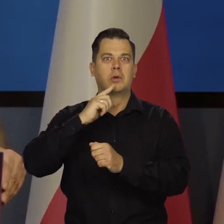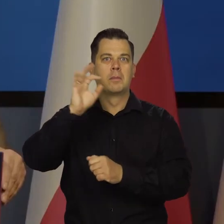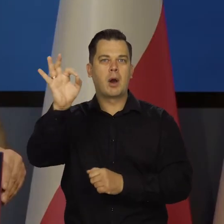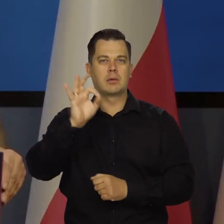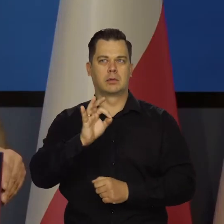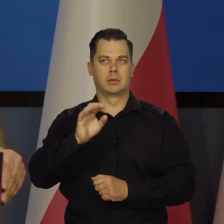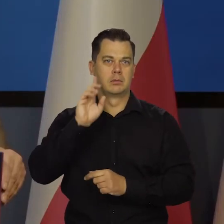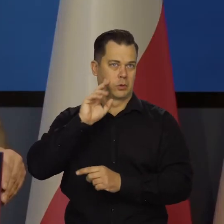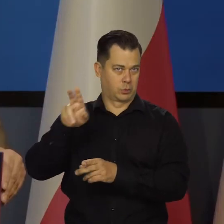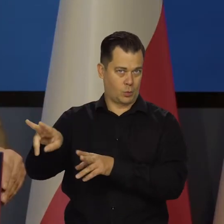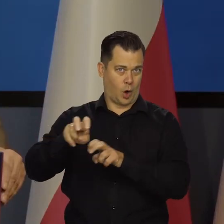I tak dalej.